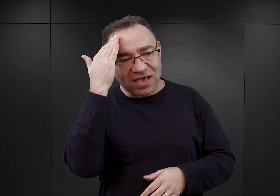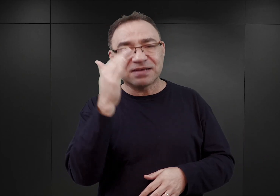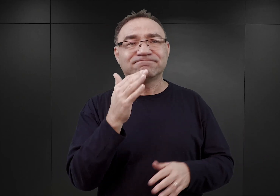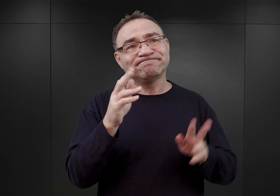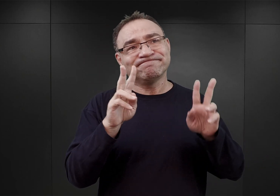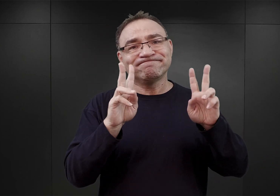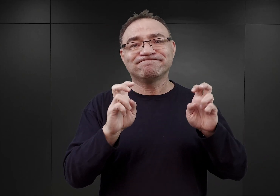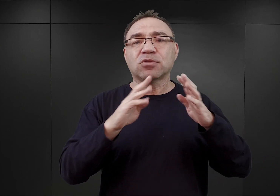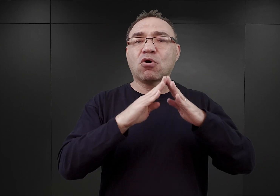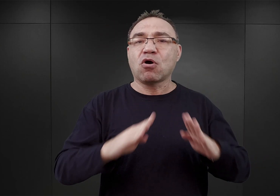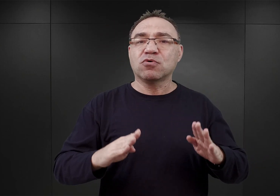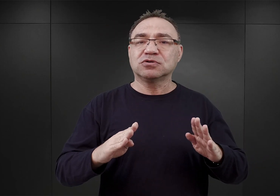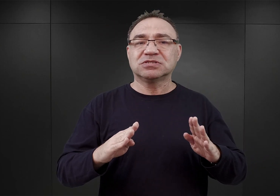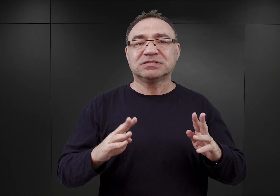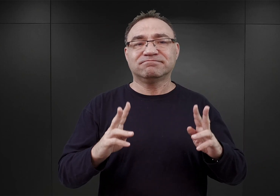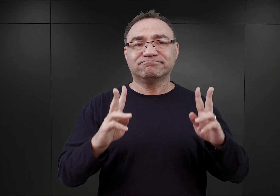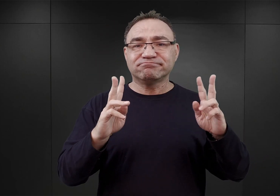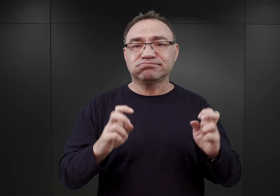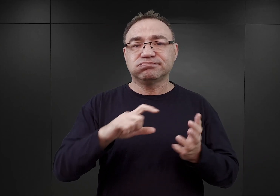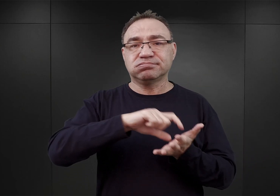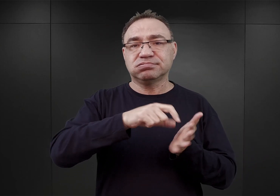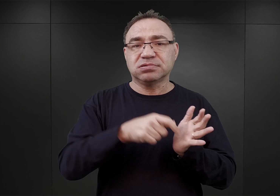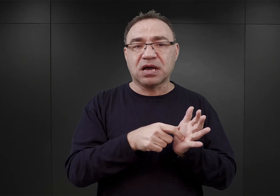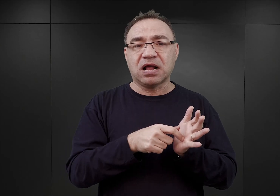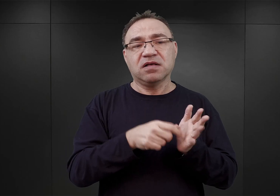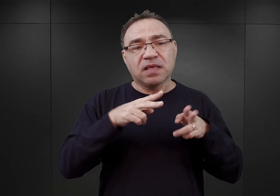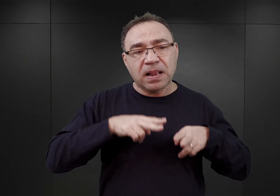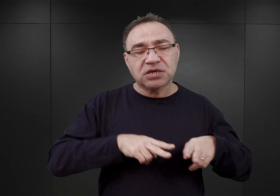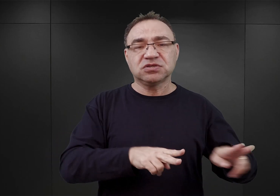ale wewnątrz struktur już Inspektoratu Obozów Koncentracyjnych.